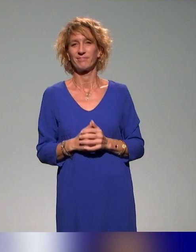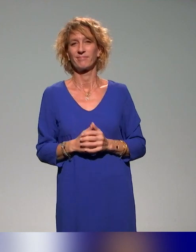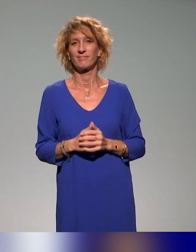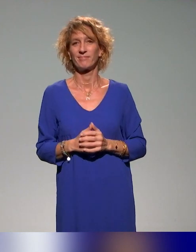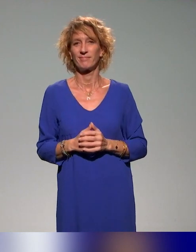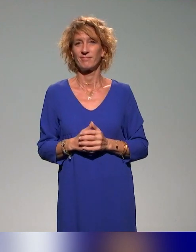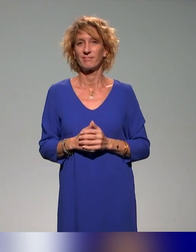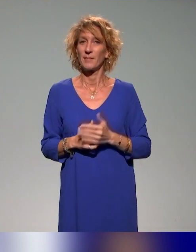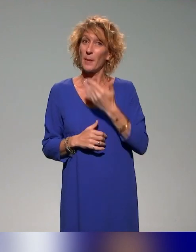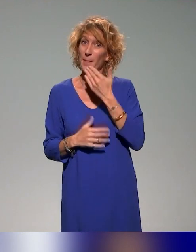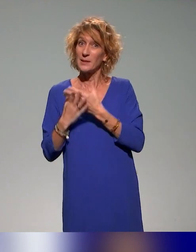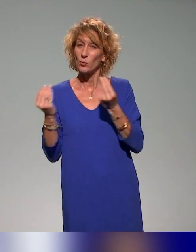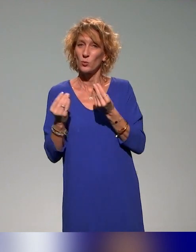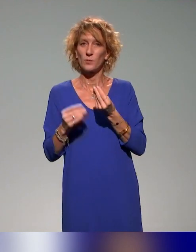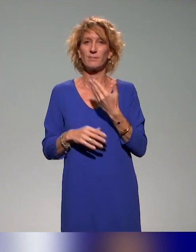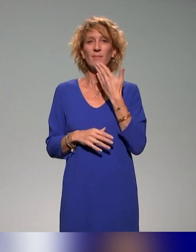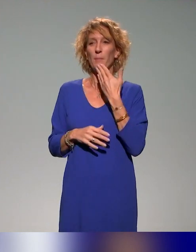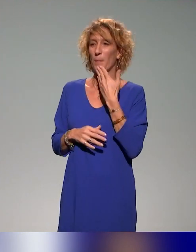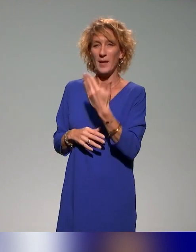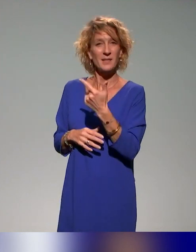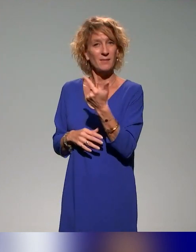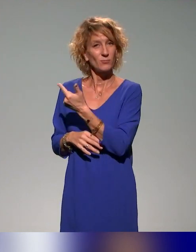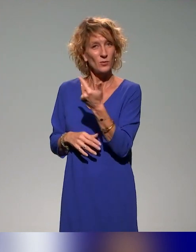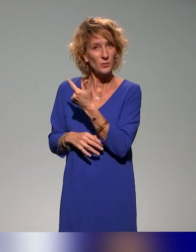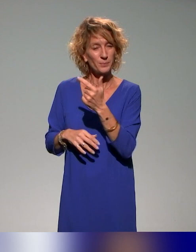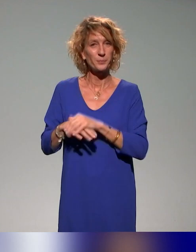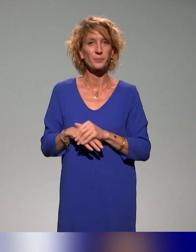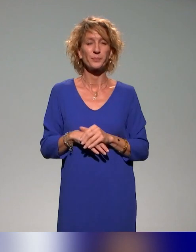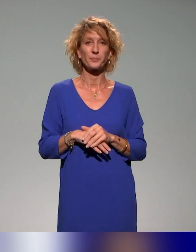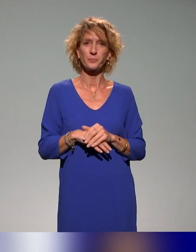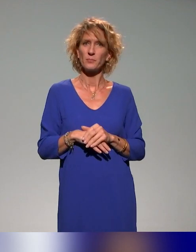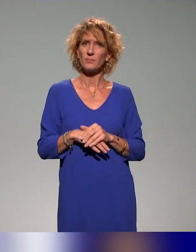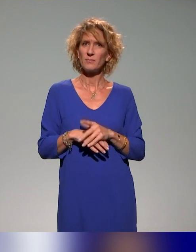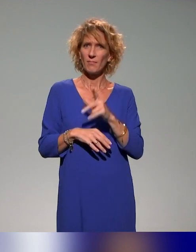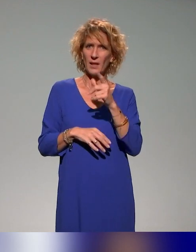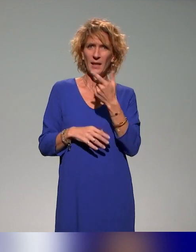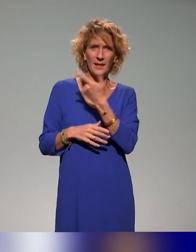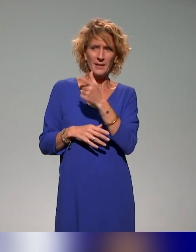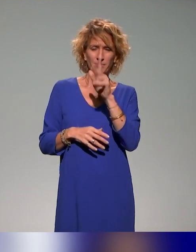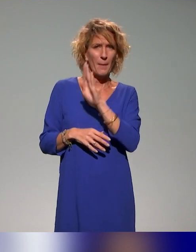En tout cas, merci beaucoup. Un grand, grand merci à vous deux. Et du coup, Benyoucef m'a tendu la perche puisque, en plus d'être